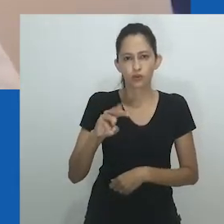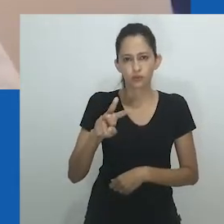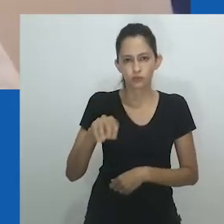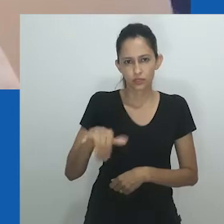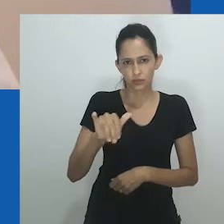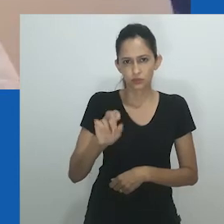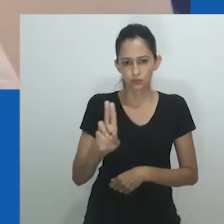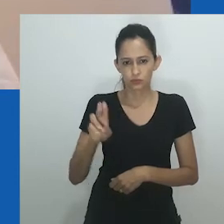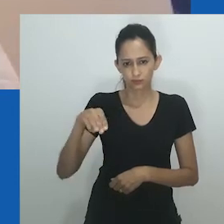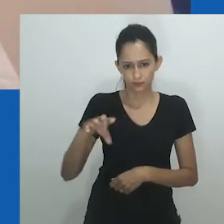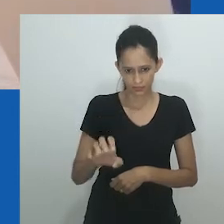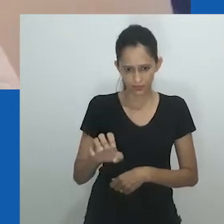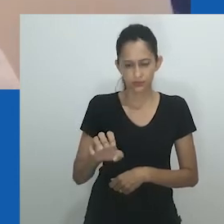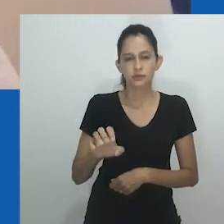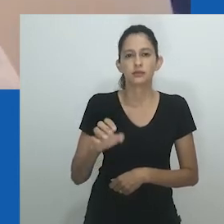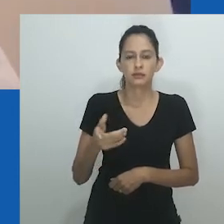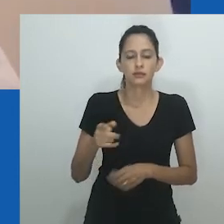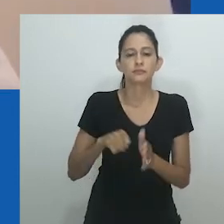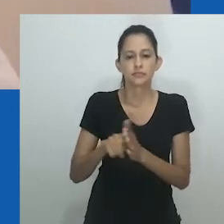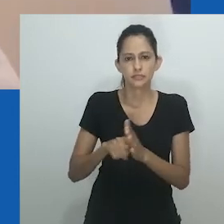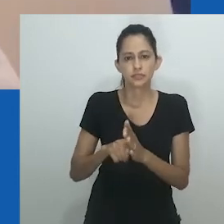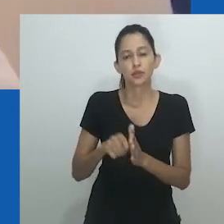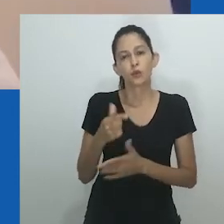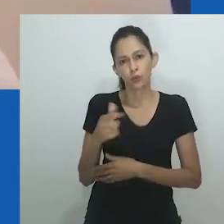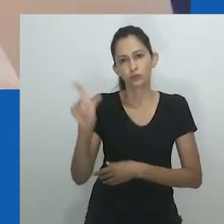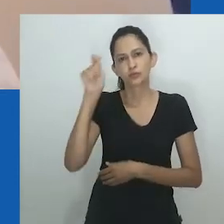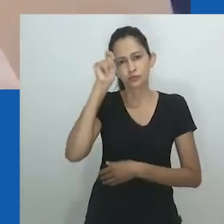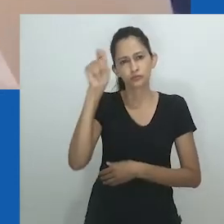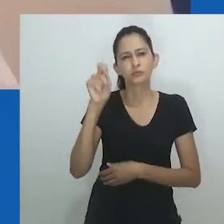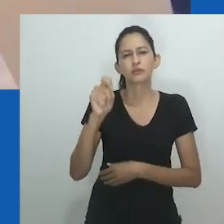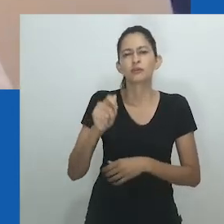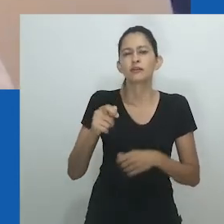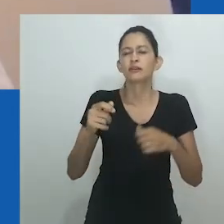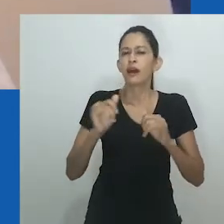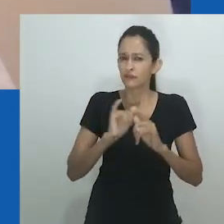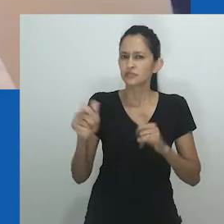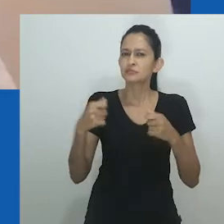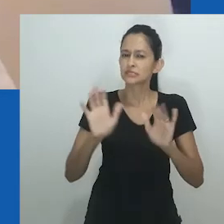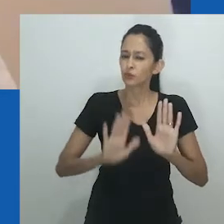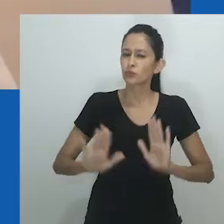Embora os casamentos entre mulheres sejam considerados diferentes dos casamentos contemporâneos entre pessoas do mesmo sexo,